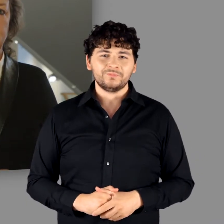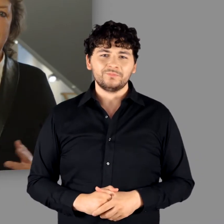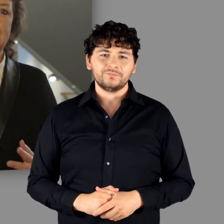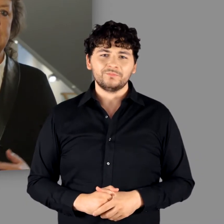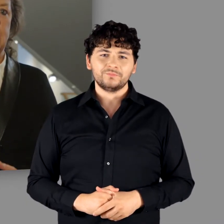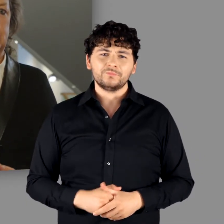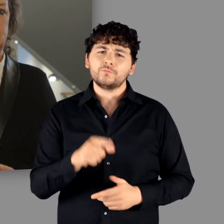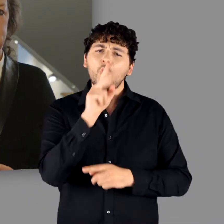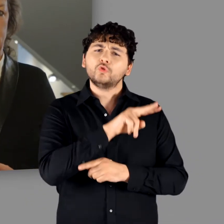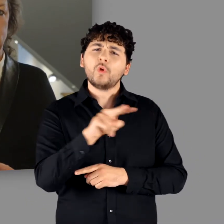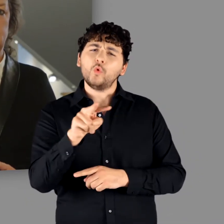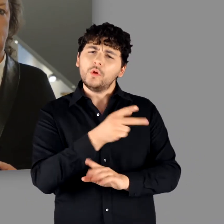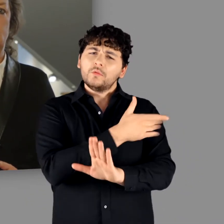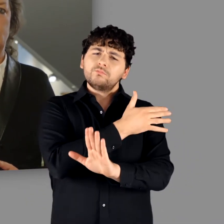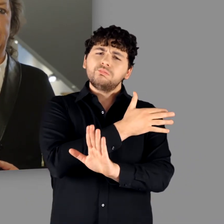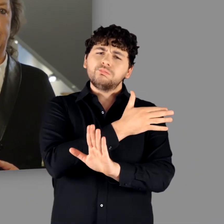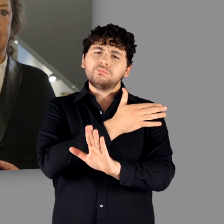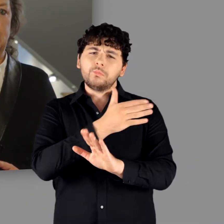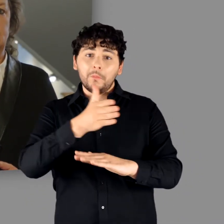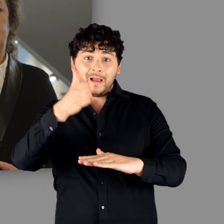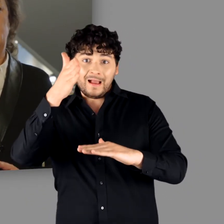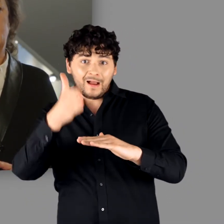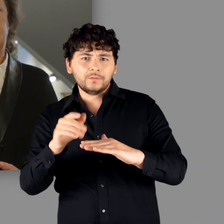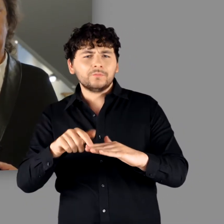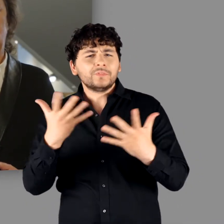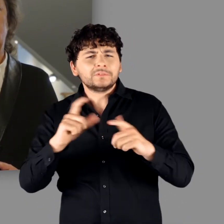Die Tatsache, dass die Ausstellung mit der beginnenden Völkerwanderung